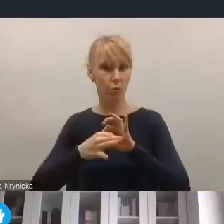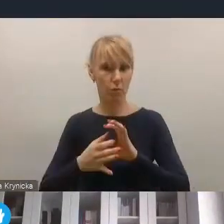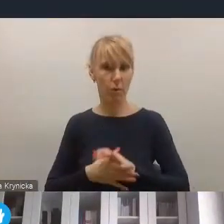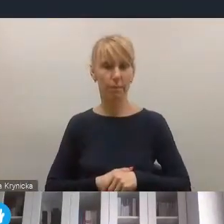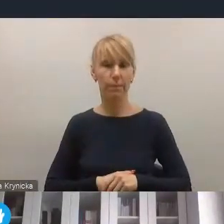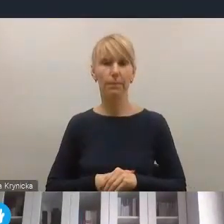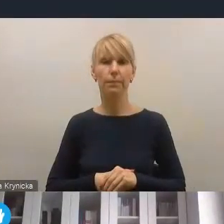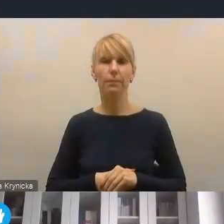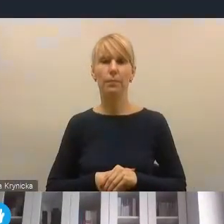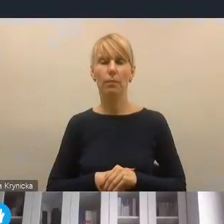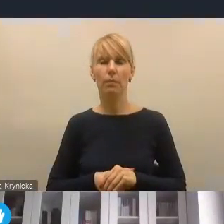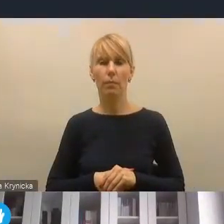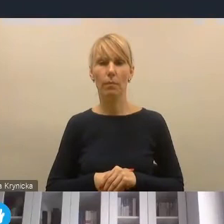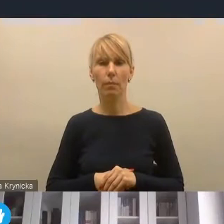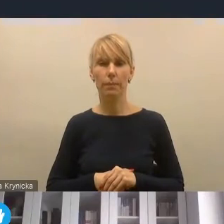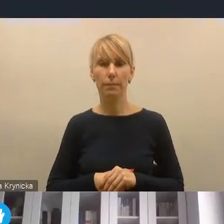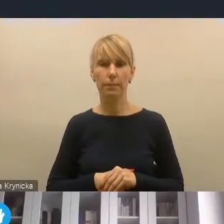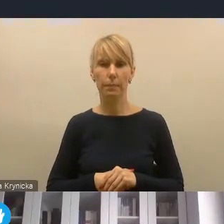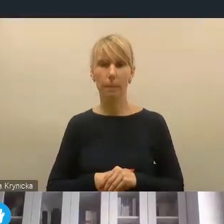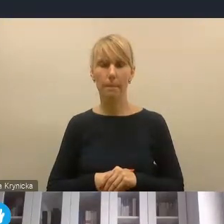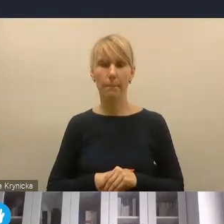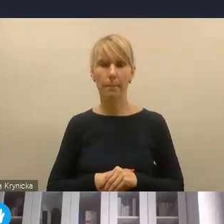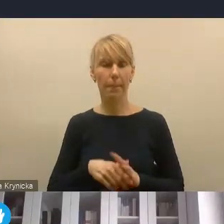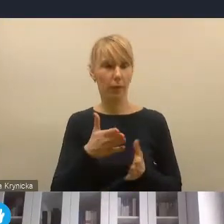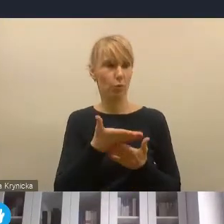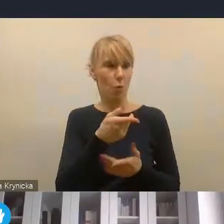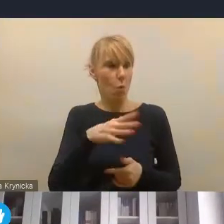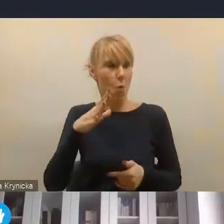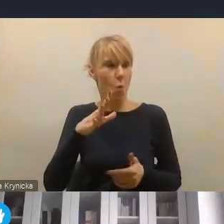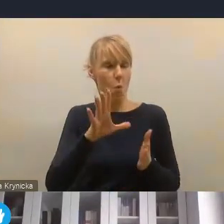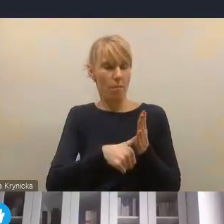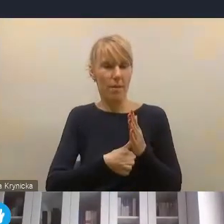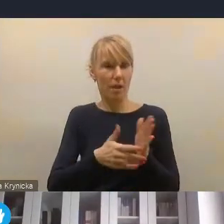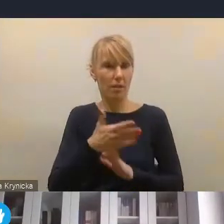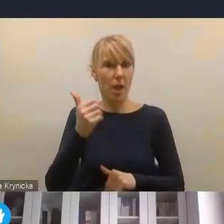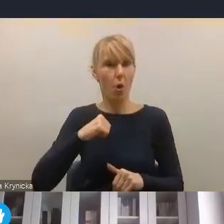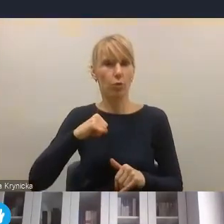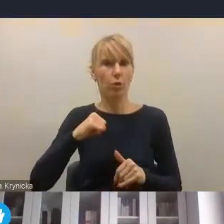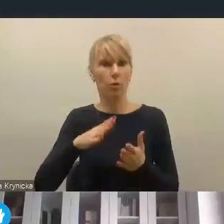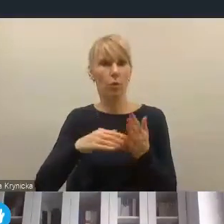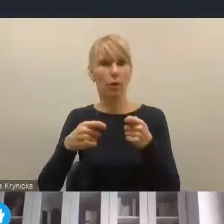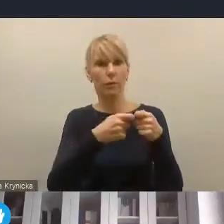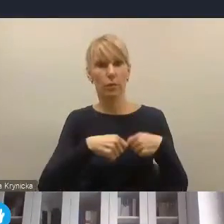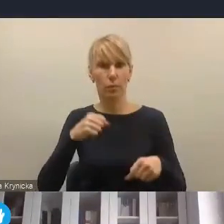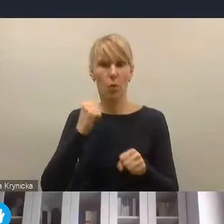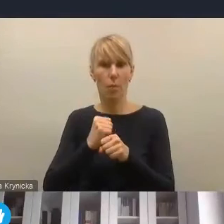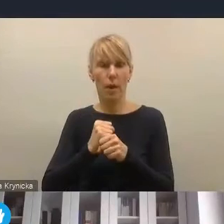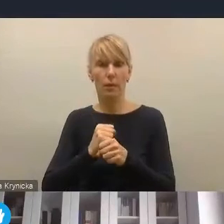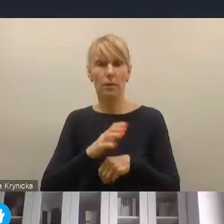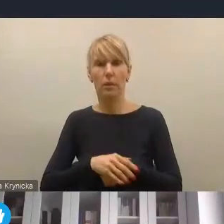ale miasta ciągle jeszcze oczekują tej współpracy na szczeblu krajowym chociażby w kontekście rewitalizacji prywatnych kamienic,